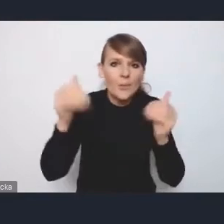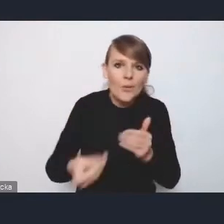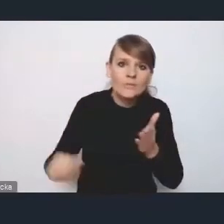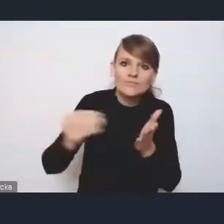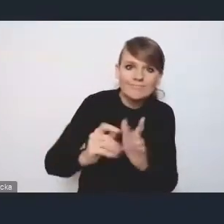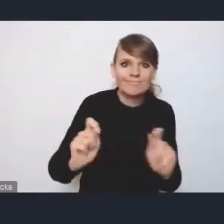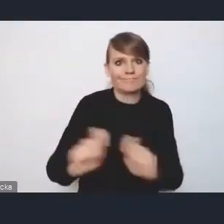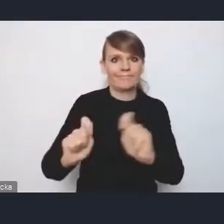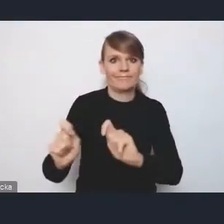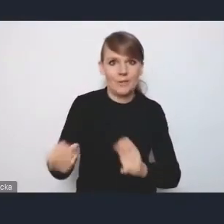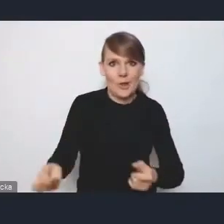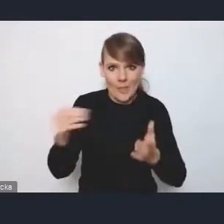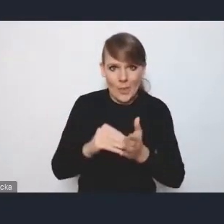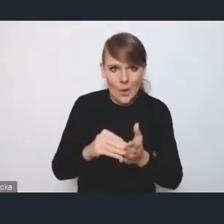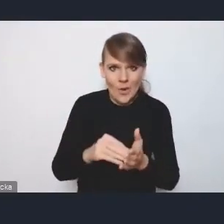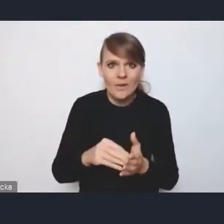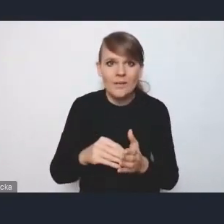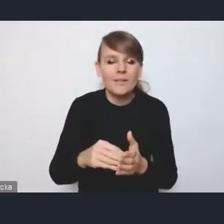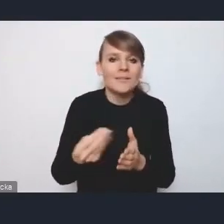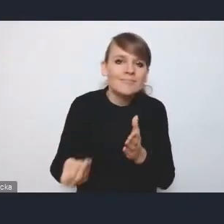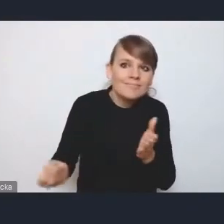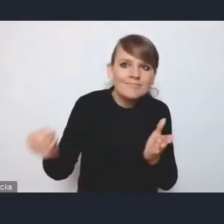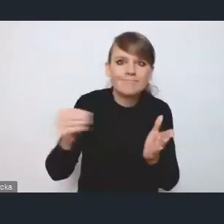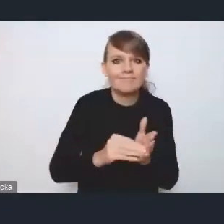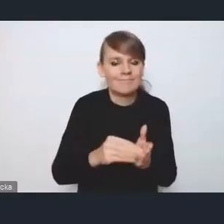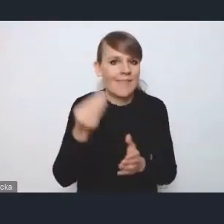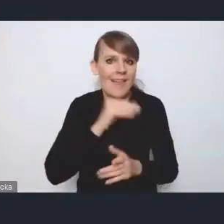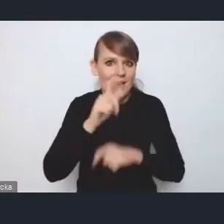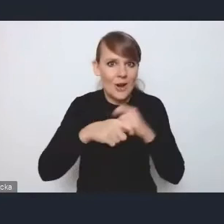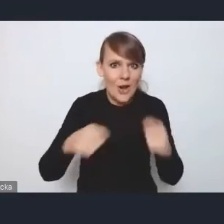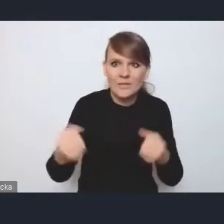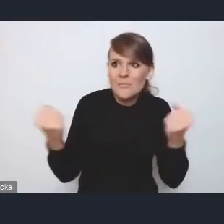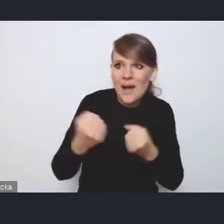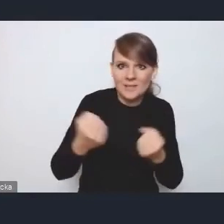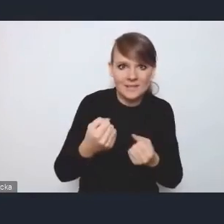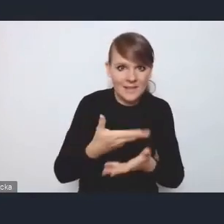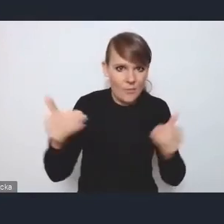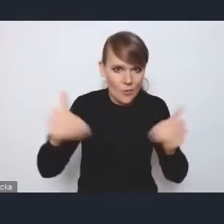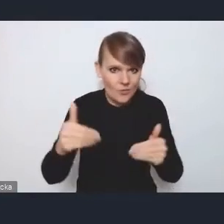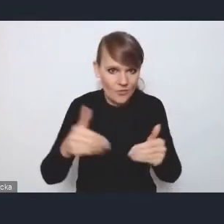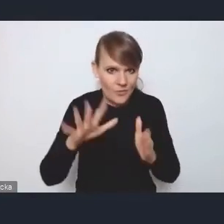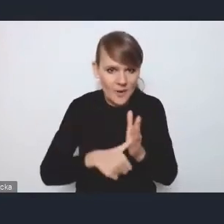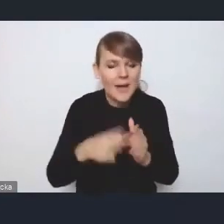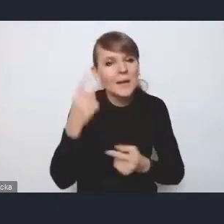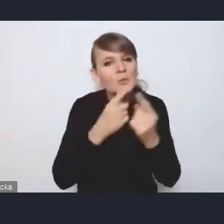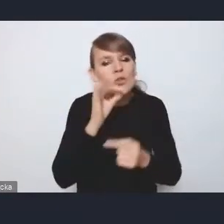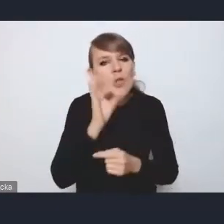jakieś takie właśnie extra rozwiązania wzmacniające potencjał tych miast. Tutaj myślę, że taką dobrą inspiracją do takich kierunków